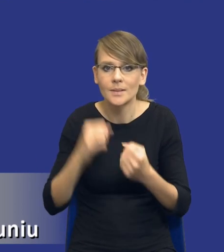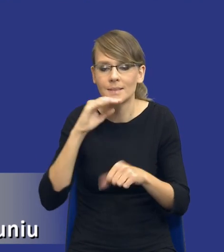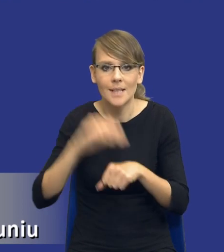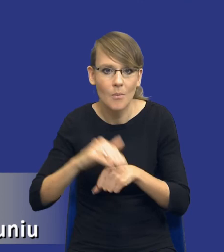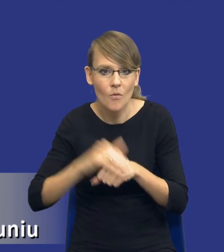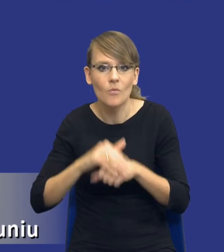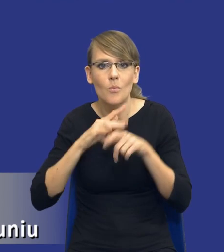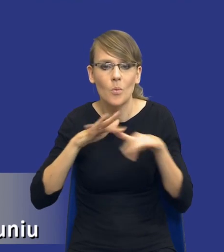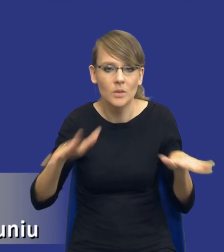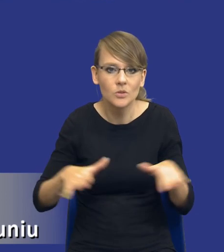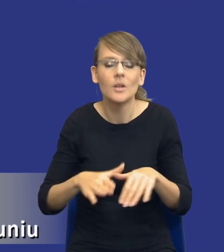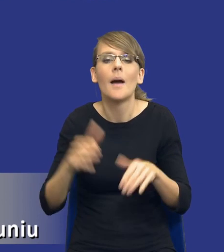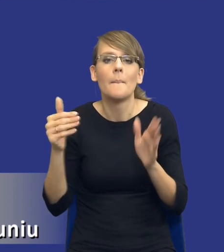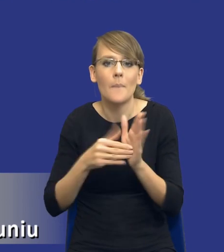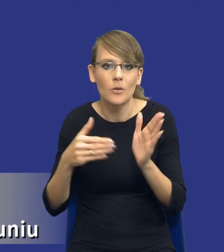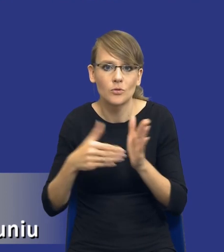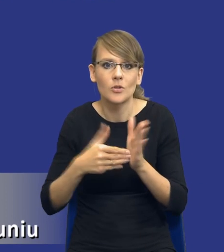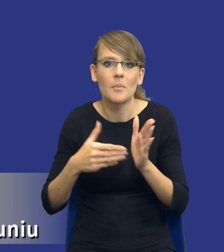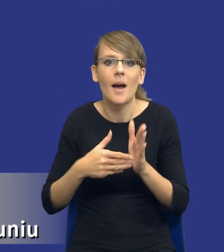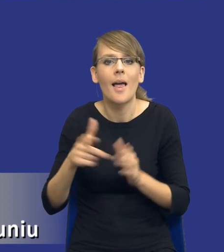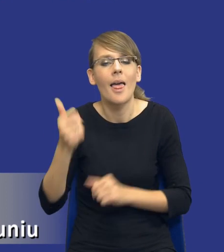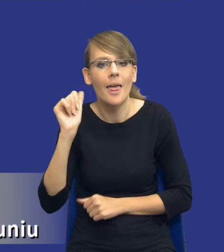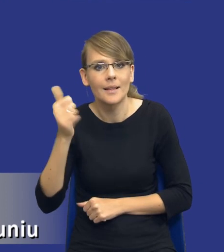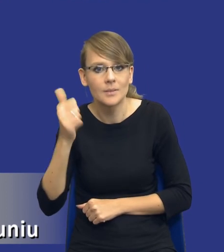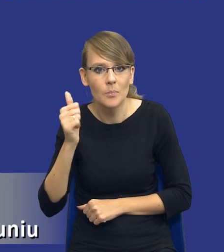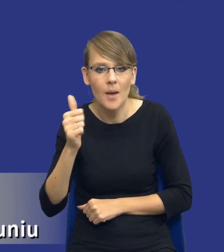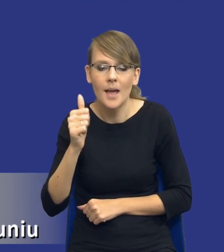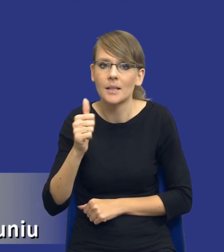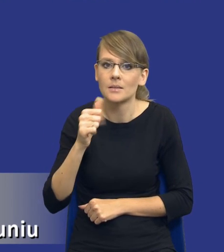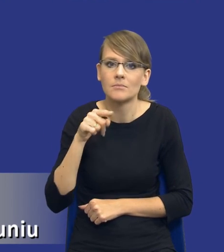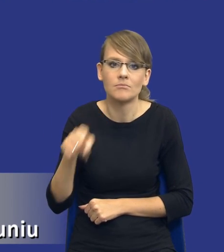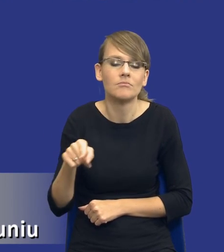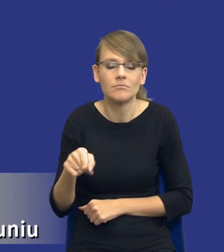publicznych będzie trzeba tego eksperta gdzieś tam ewentualnie